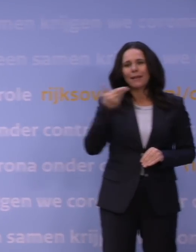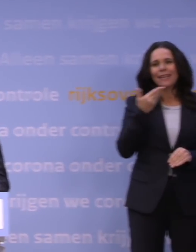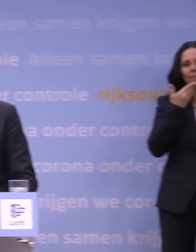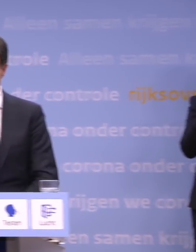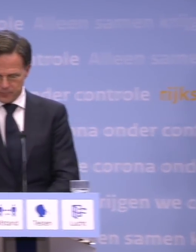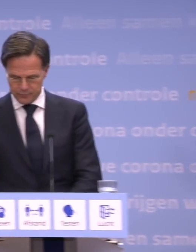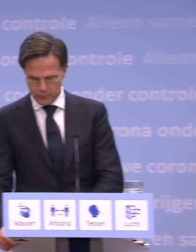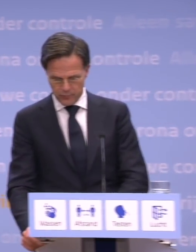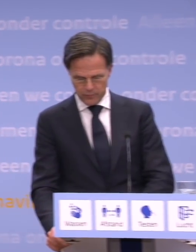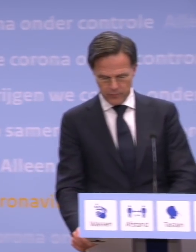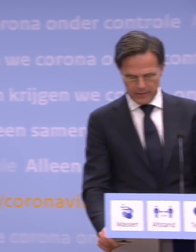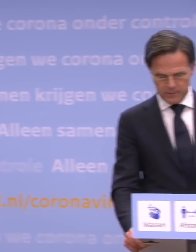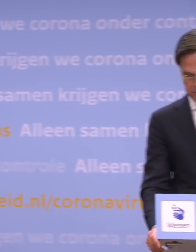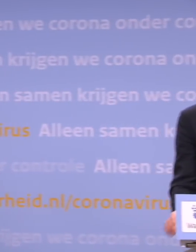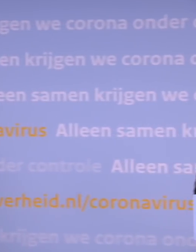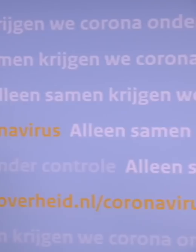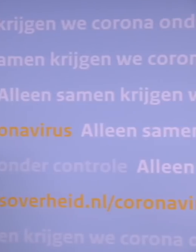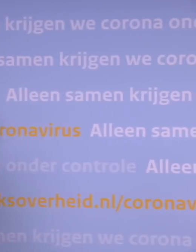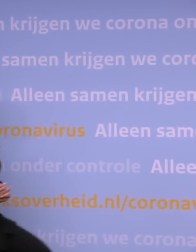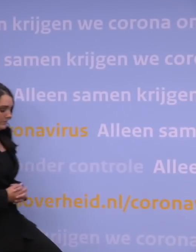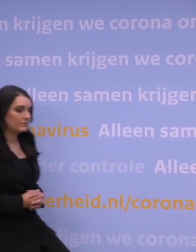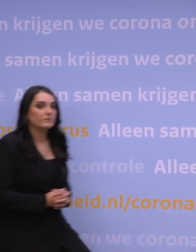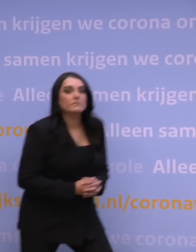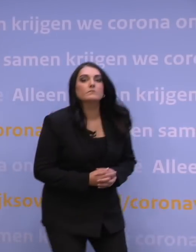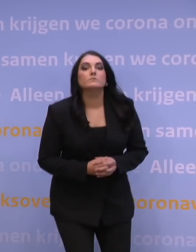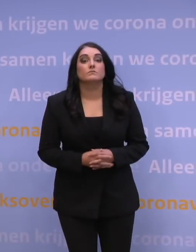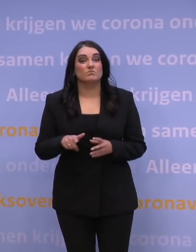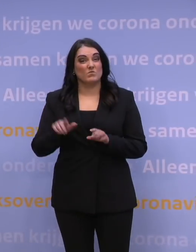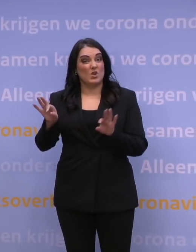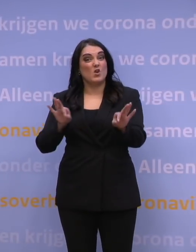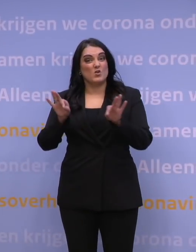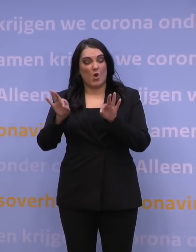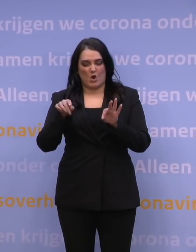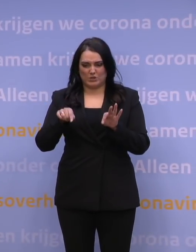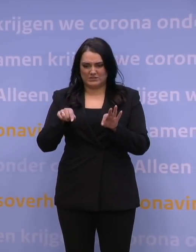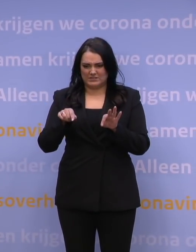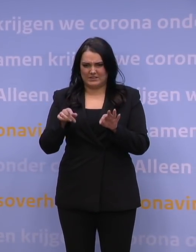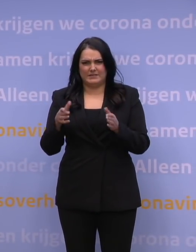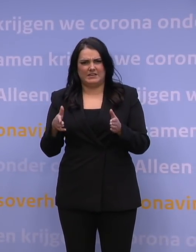Is de wrange conclusie van nu niet dat we nu tijd hebben moeten kopen met een harde lockdown